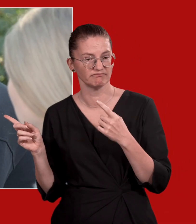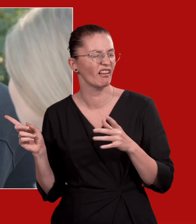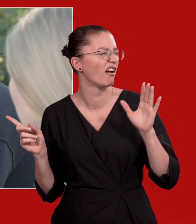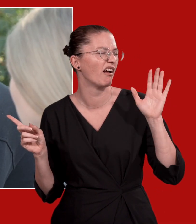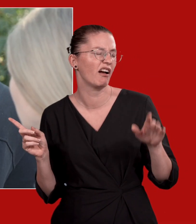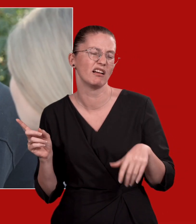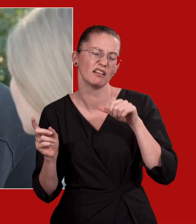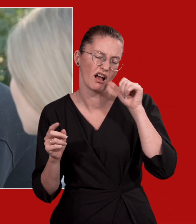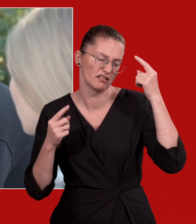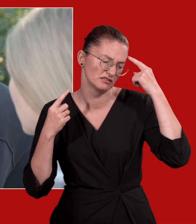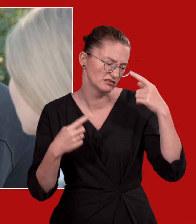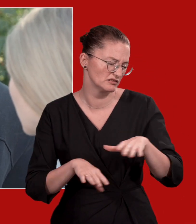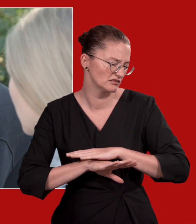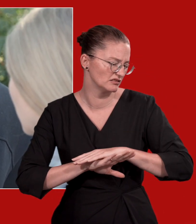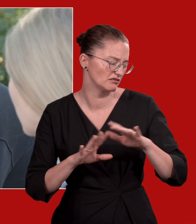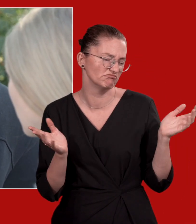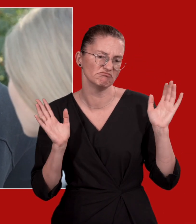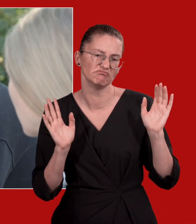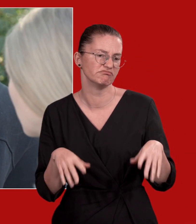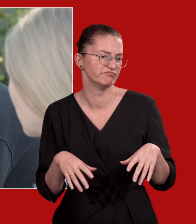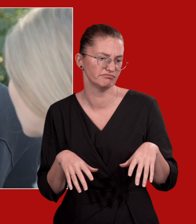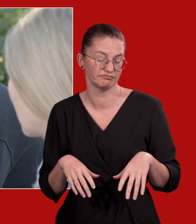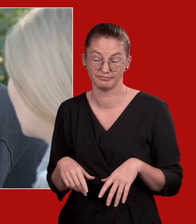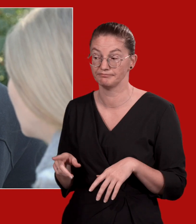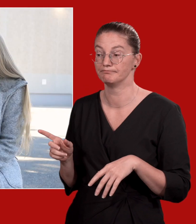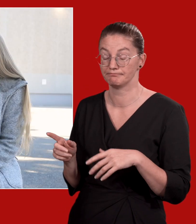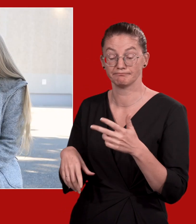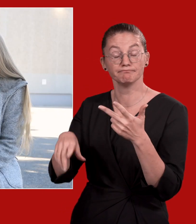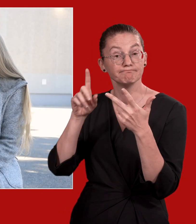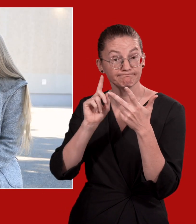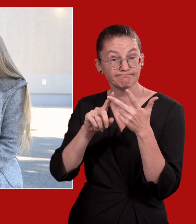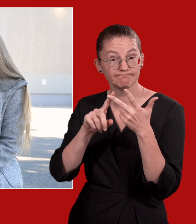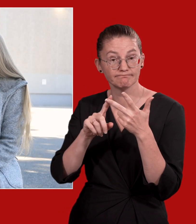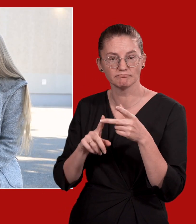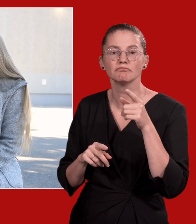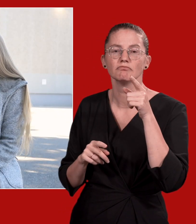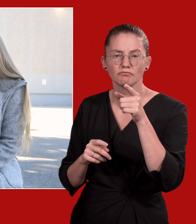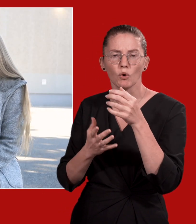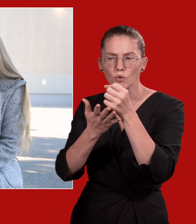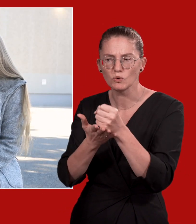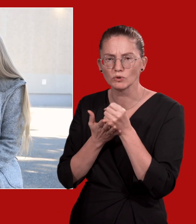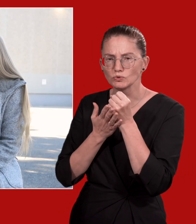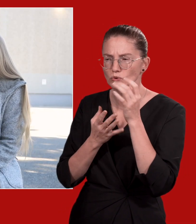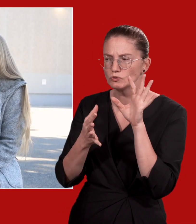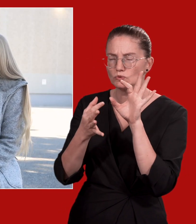Nein, es hat sowieso keinen Sinn. Link: Holen Sie weitere Unterstützung.